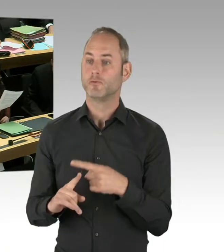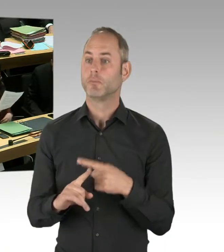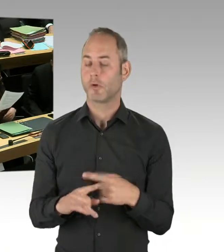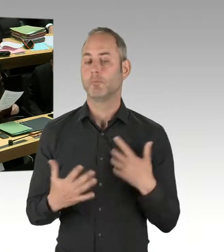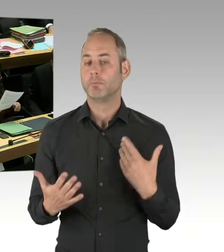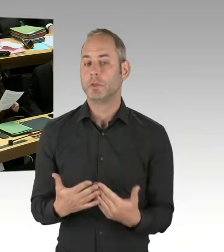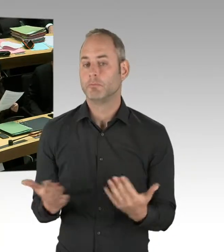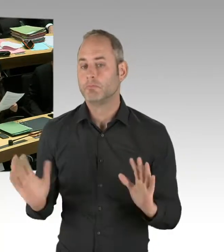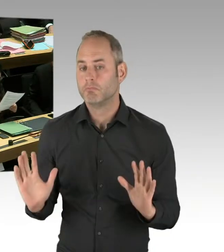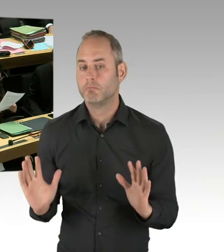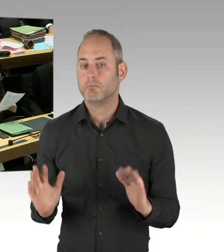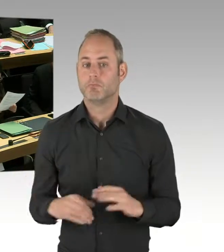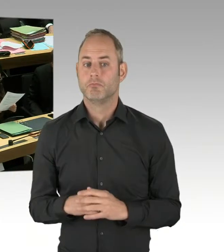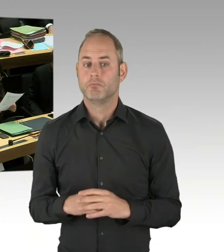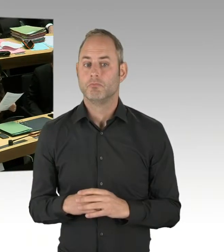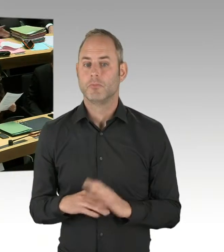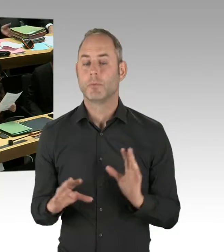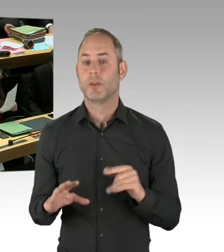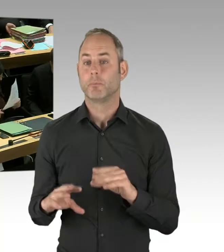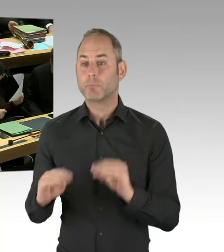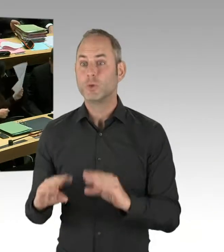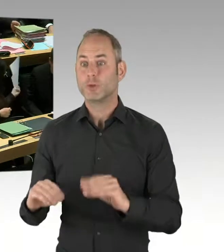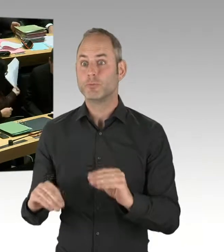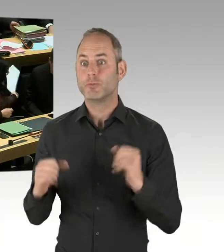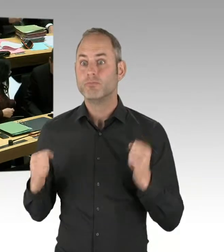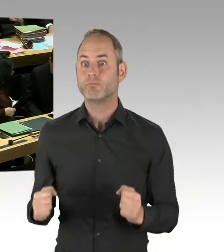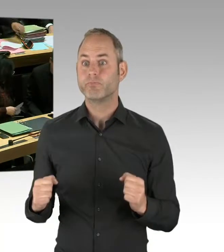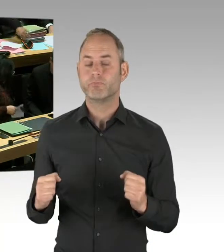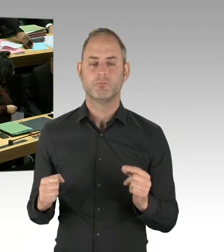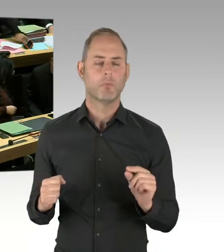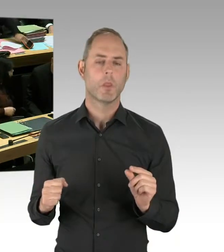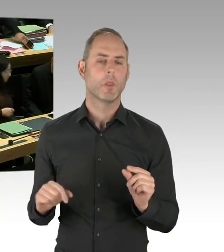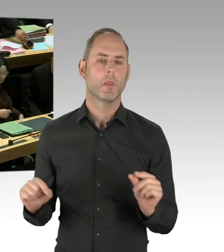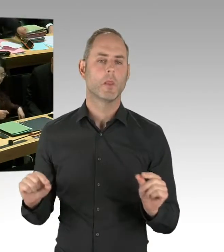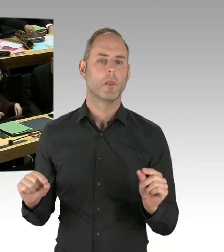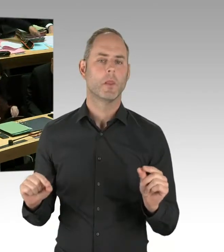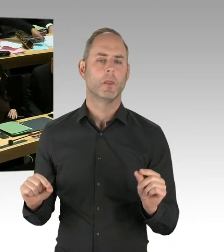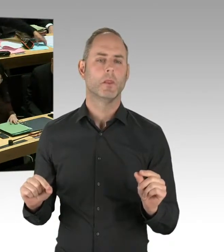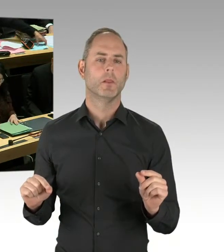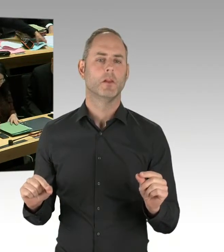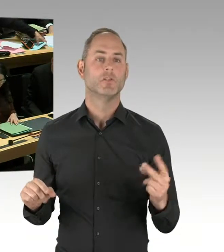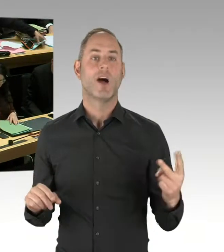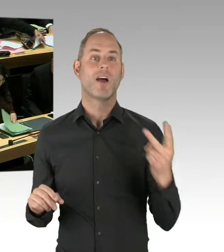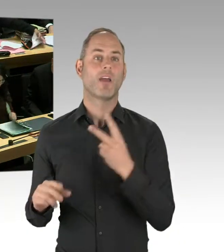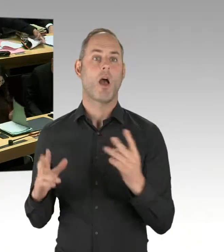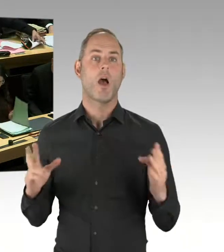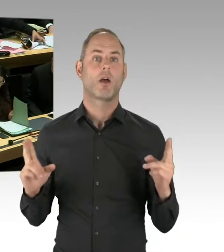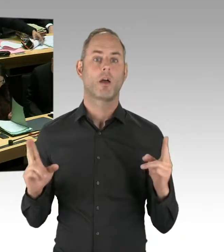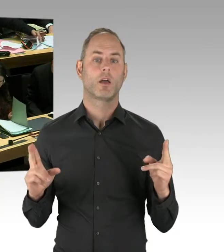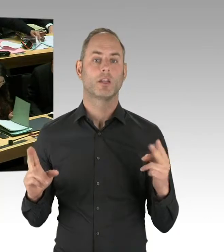und 10 oder 15 Androhungen der Anwendung jetzt nicht wirklich viel, sodass man jetzt angesichts